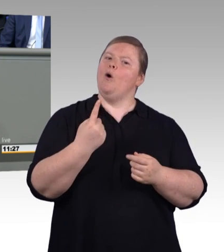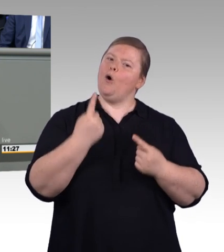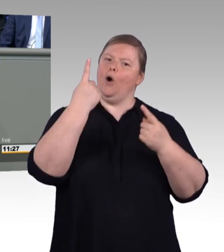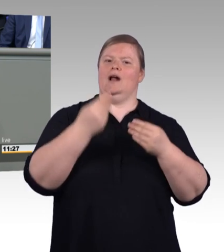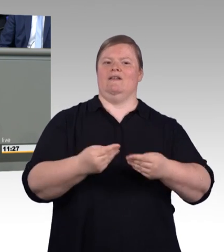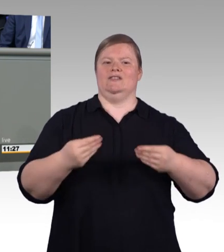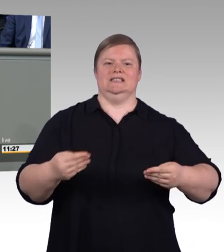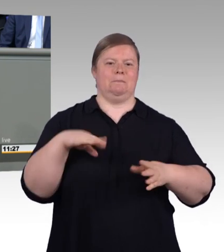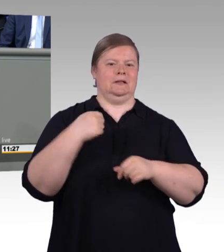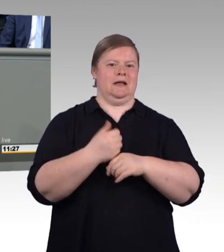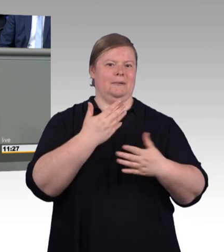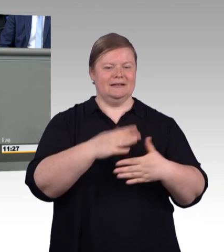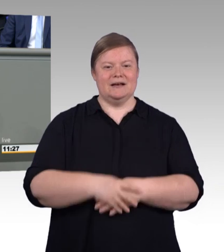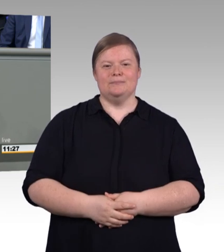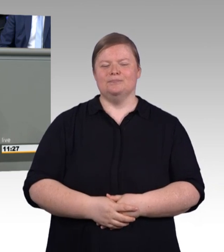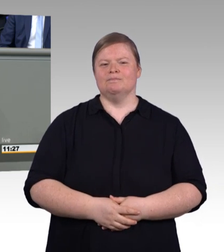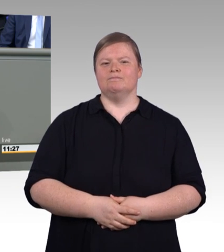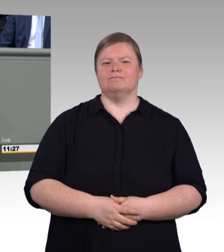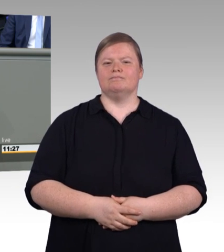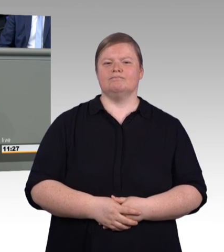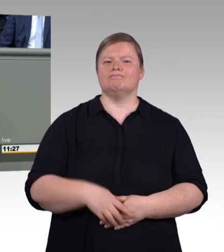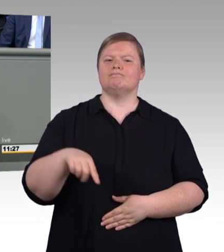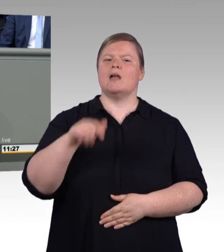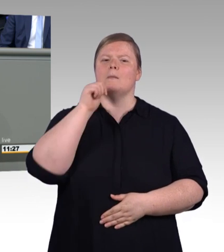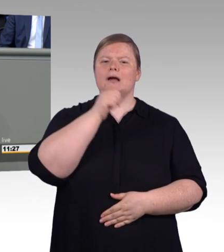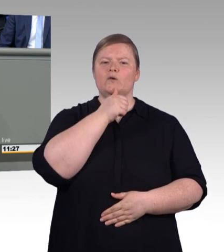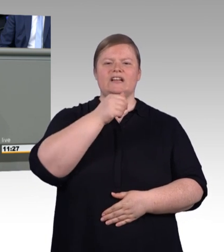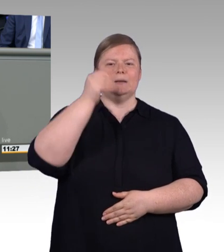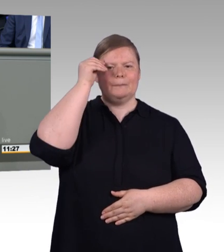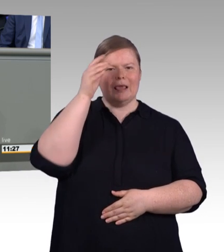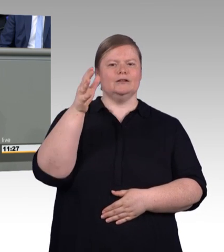Beide sind anspruchsvoll und bereiten auf spannende Aufgaben vor,